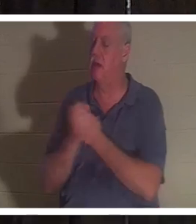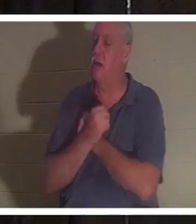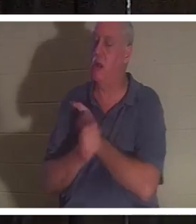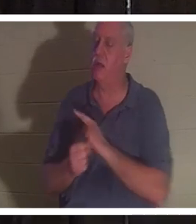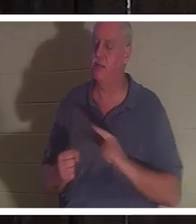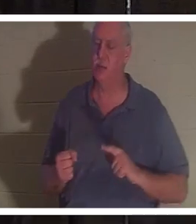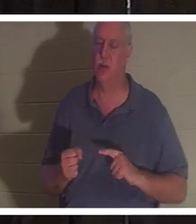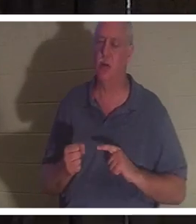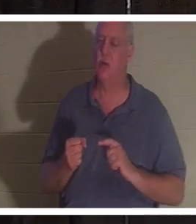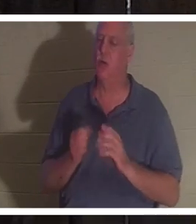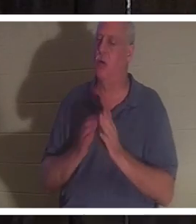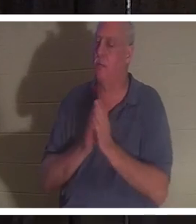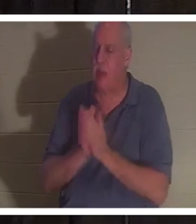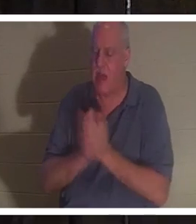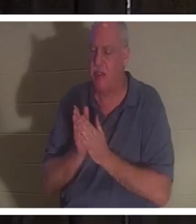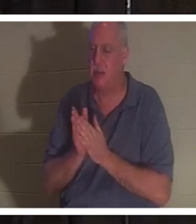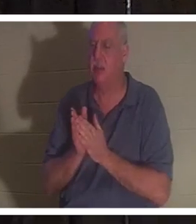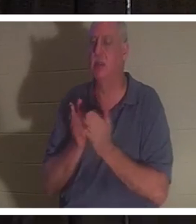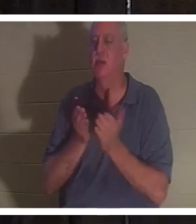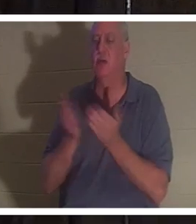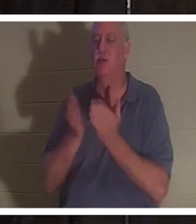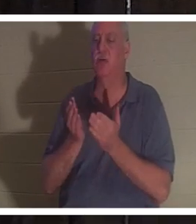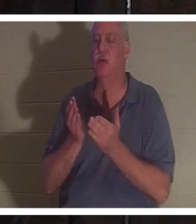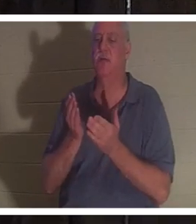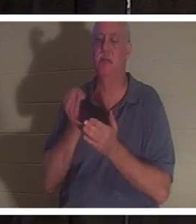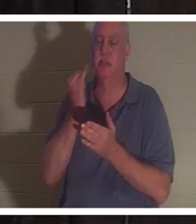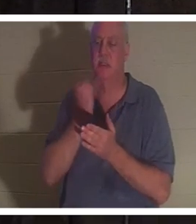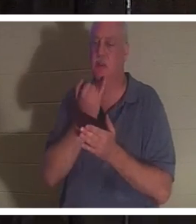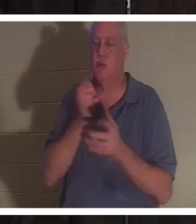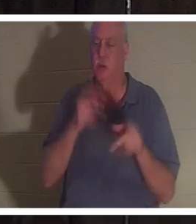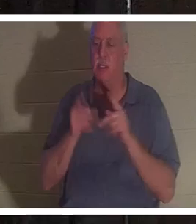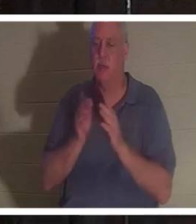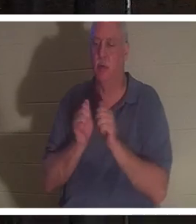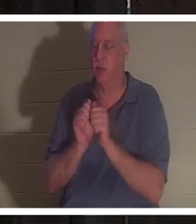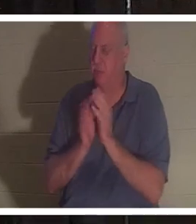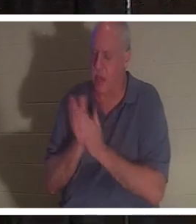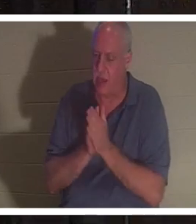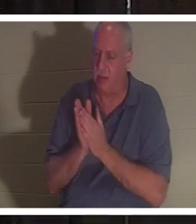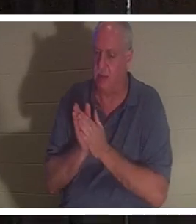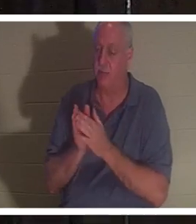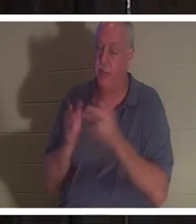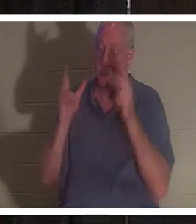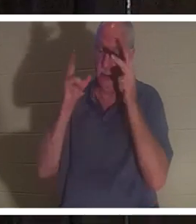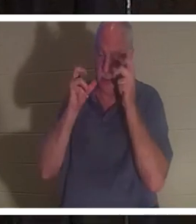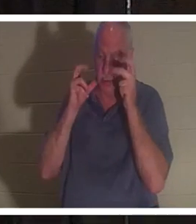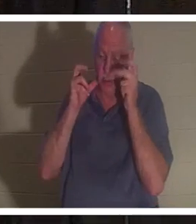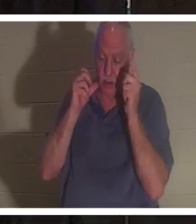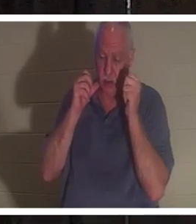。彼女は、人々全員が「おかえりクリスティーヌ」と歌っているのを聞いたと言いました。